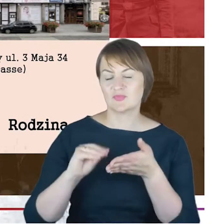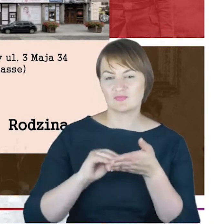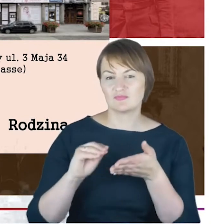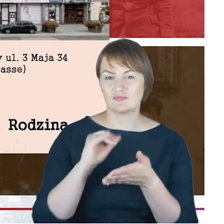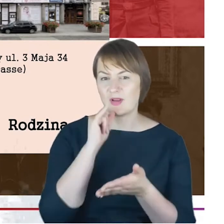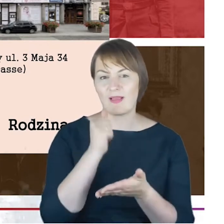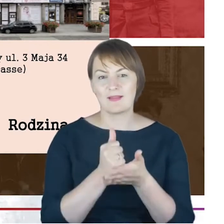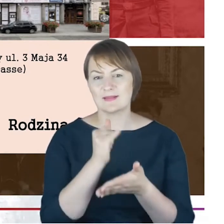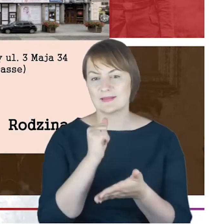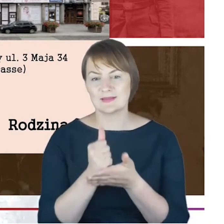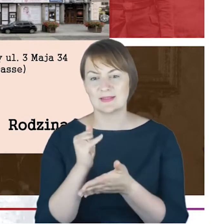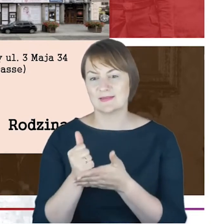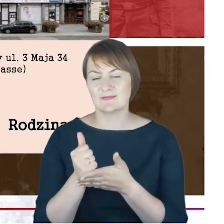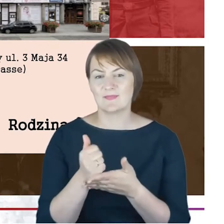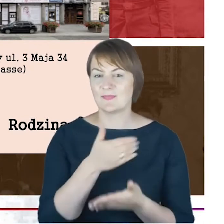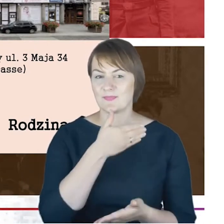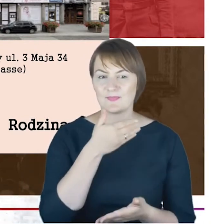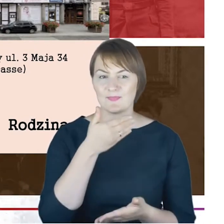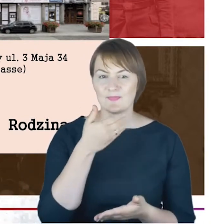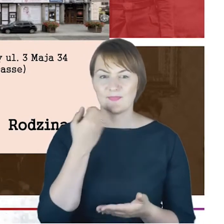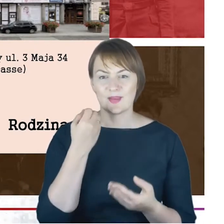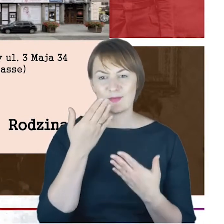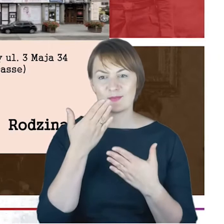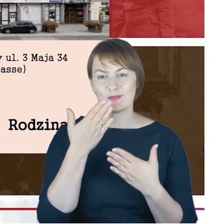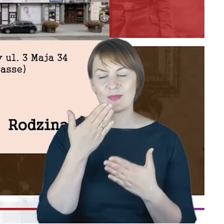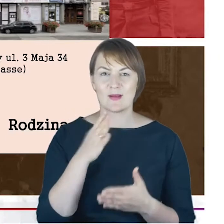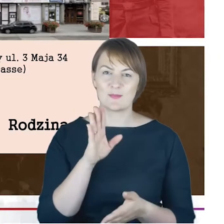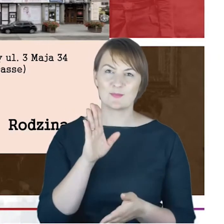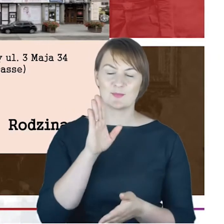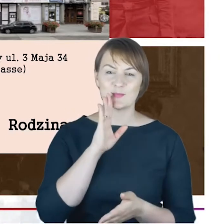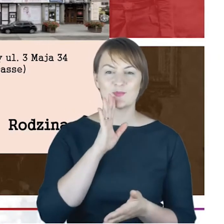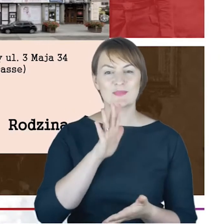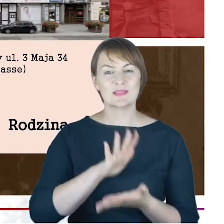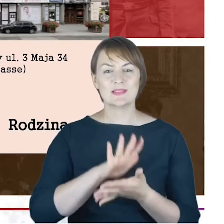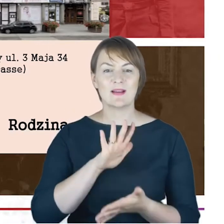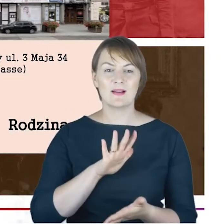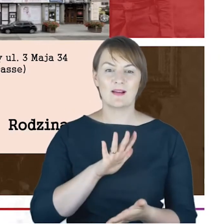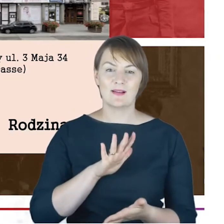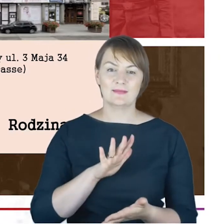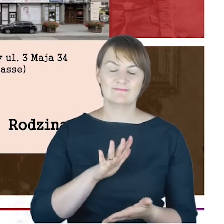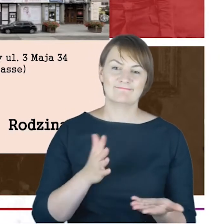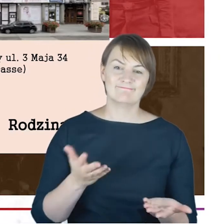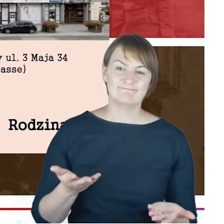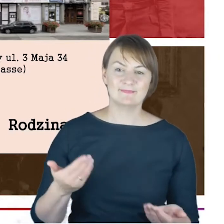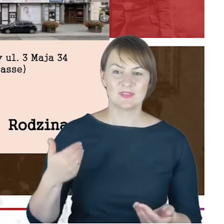nie ujawnia się taka jego cecha charakteru, która by wskazywała na to, że był człowiekiem wylewnym,